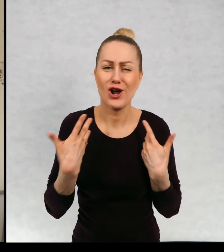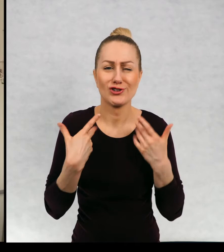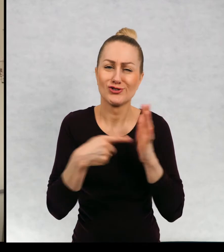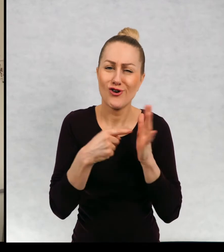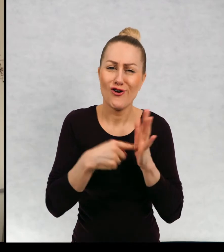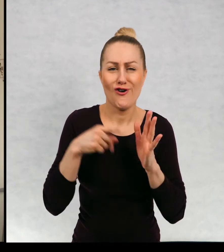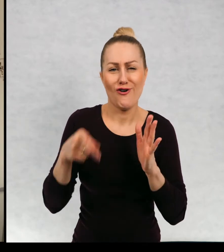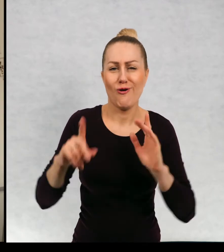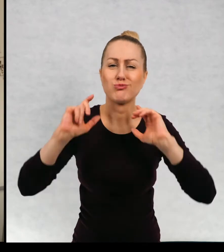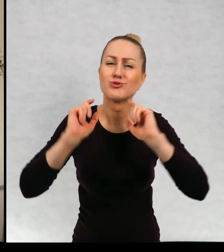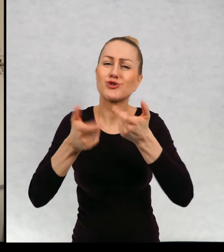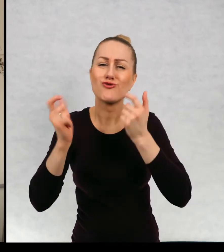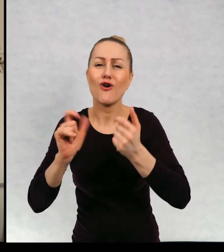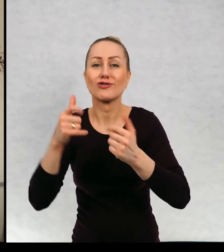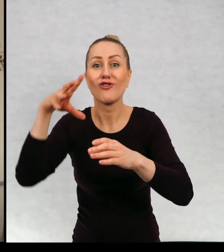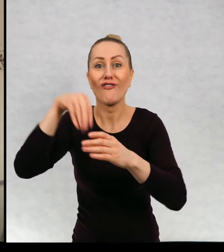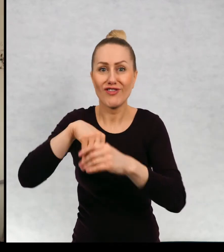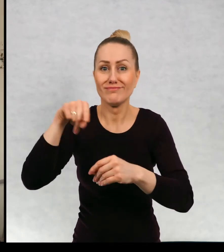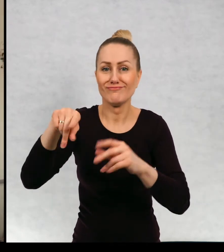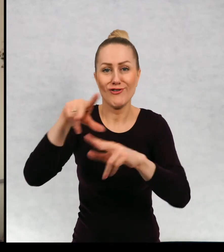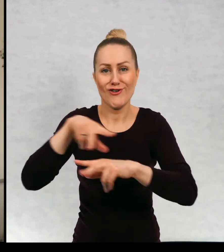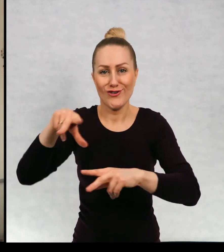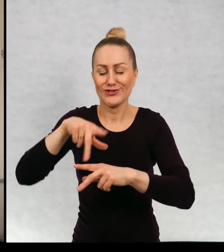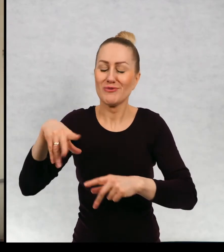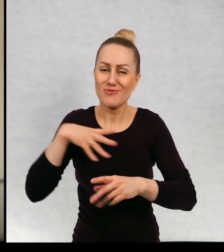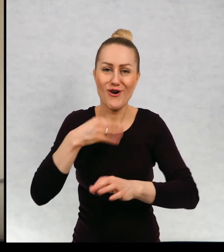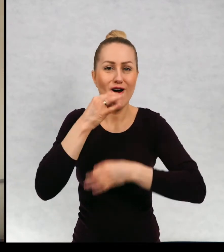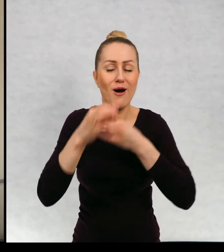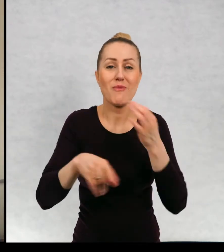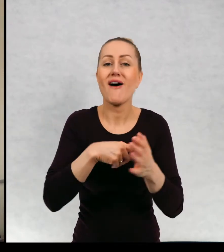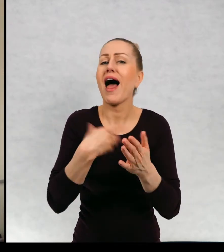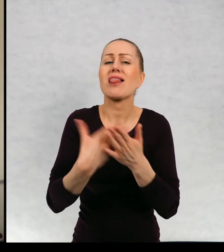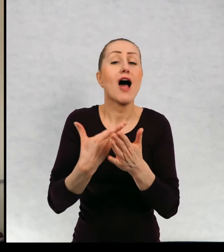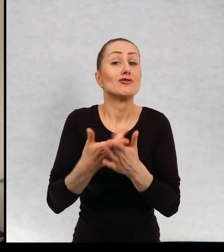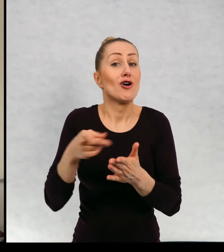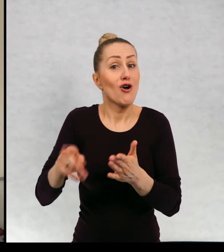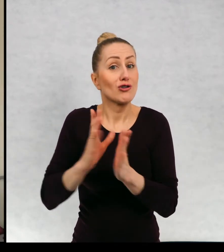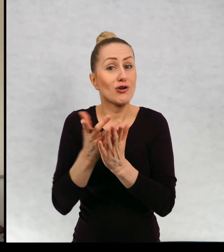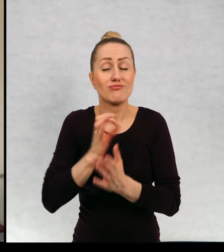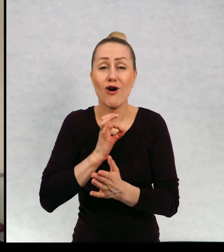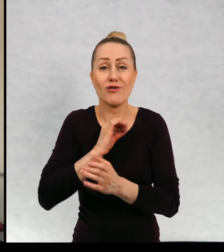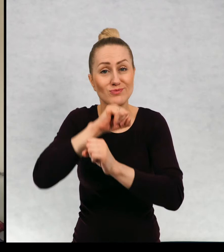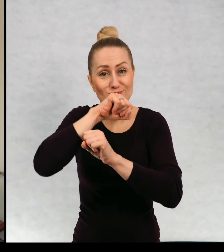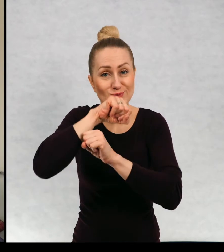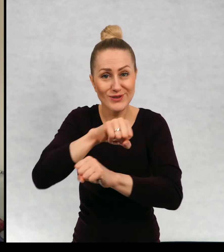te przygody, które przeżyła ta rodzinka, a dlaczego to jest moja ulubiona książka?